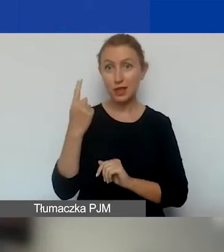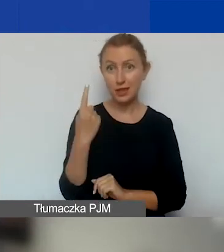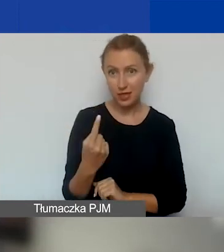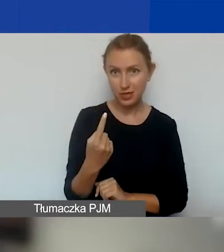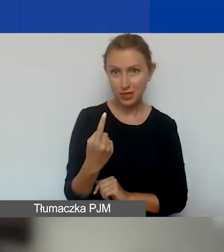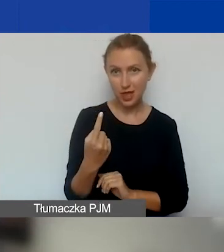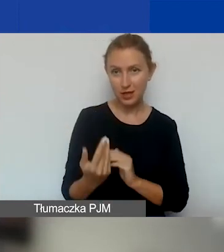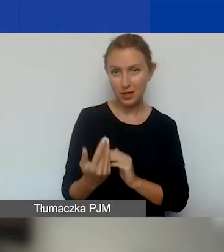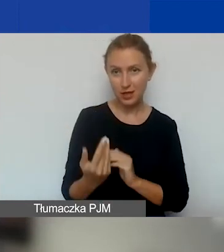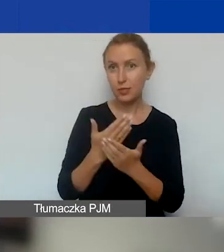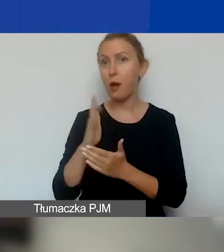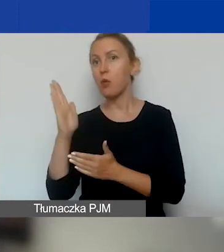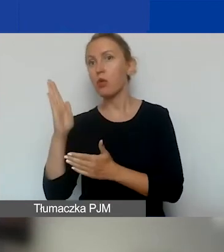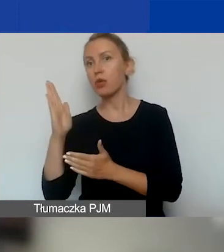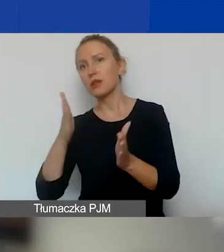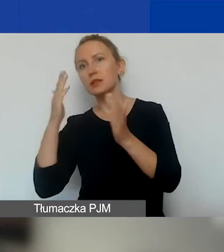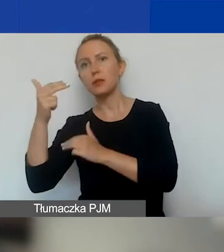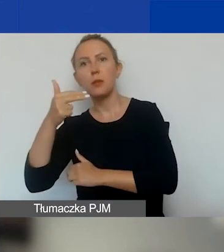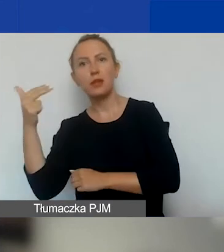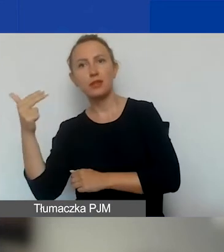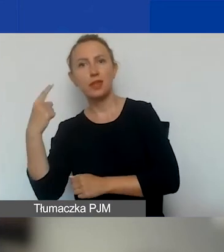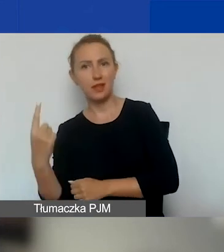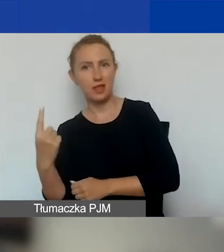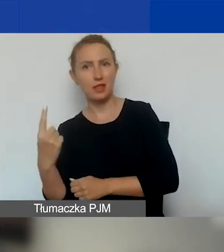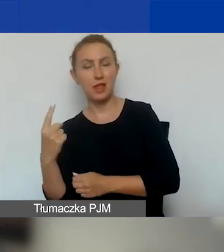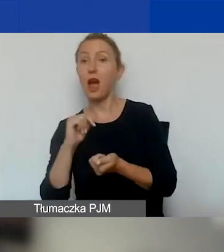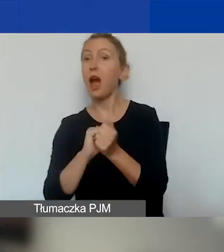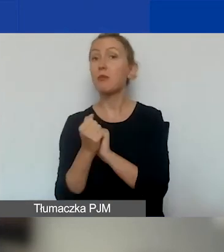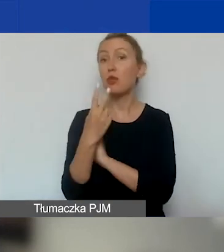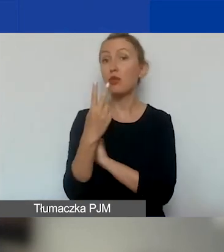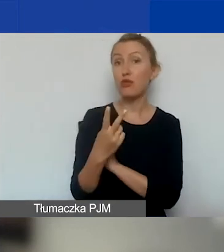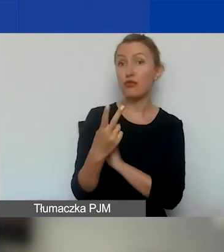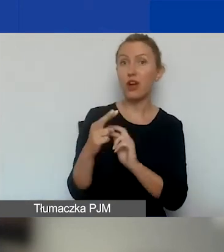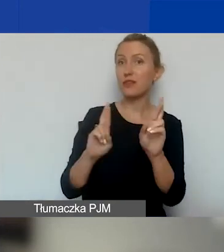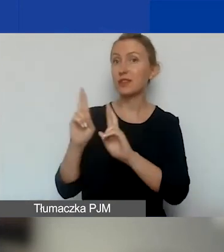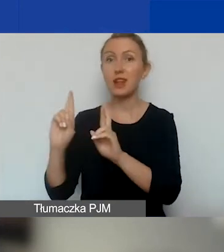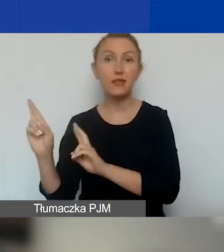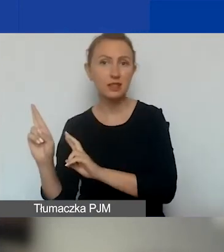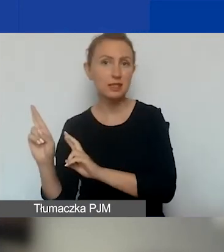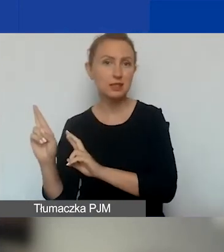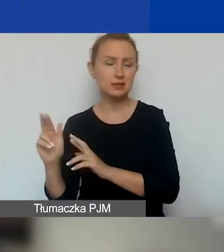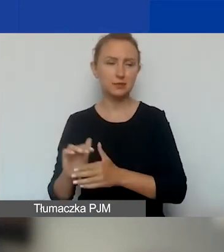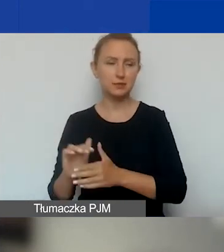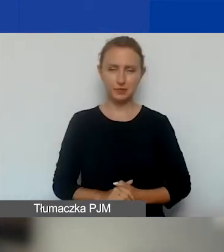i potem w kolejnym, tematycznym jeszcze jeden. Albo dwa w interwencyjnym, jeden po drugim, jeżeli rozliczycie pierwszy.